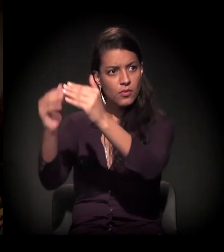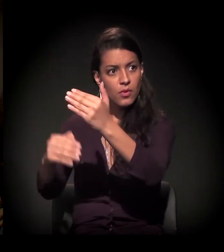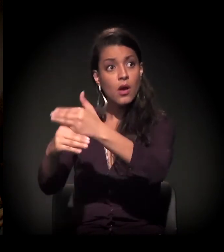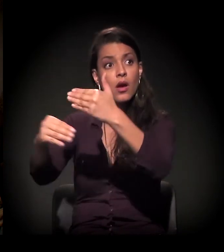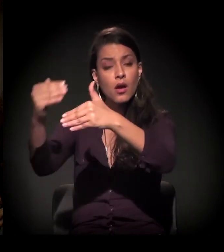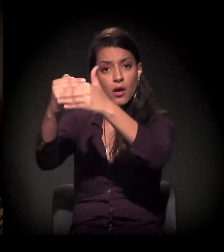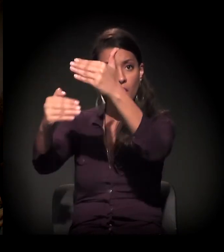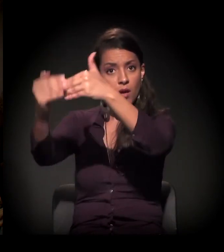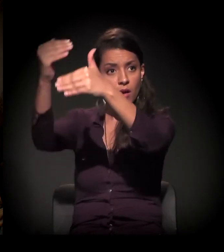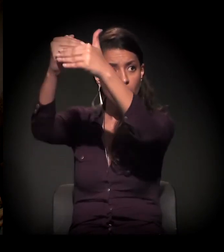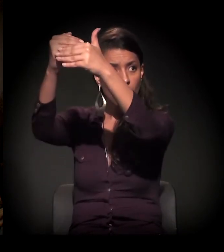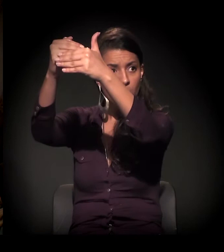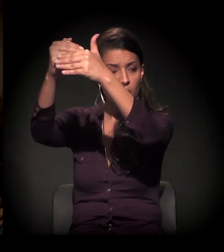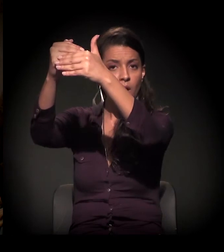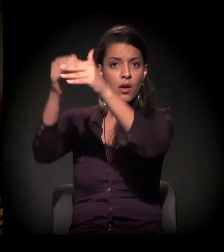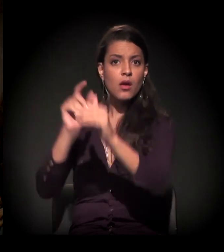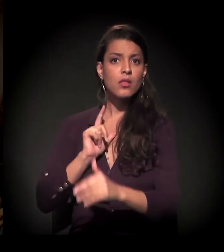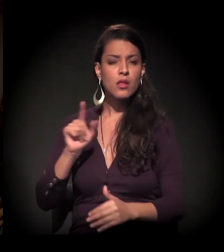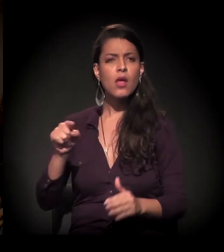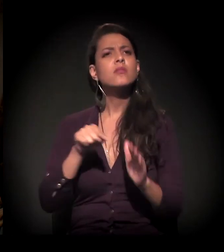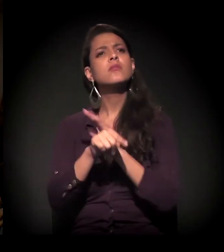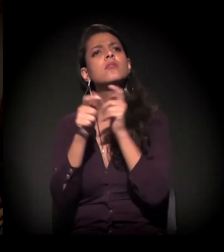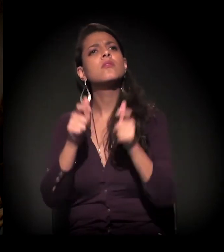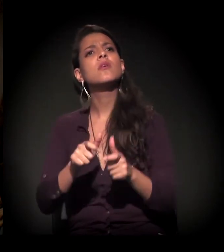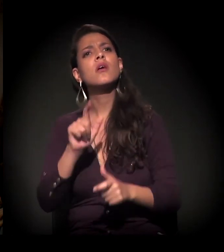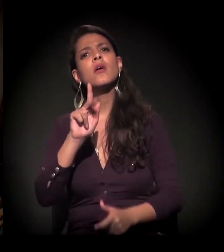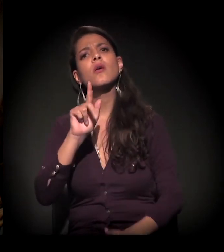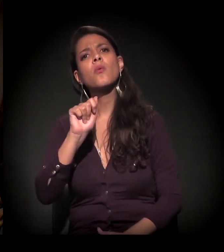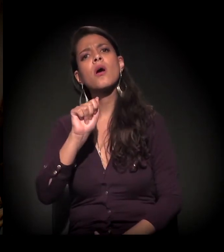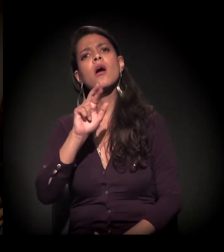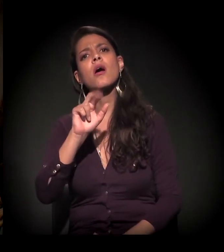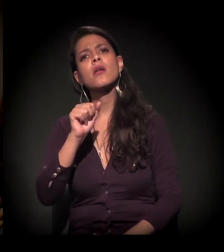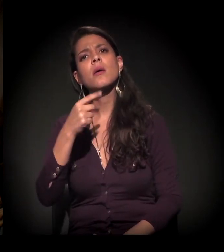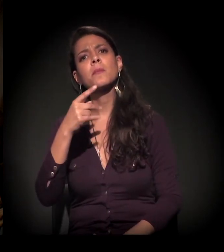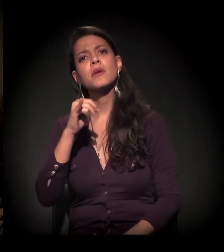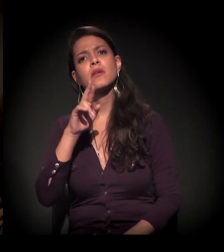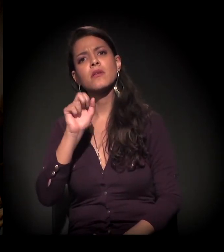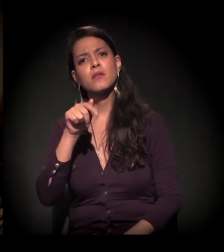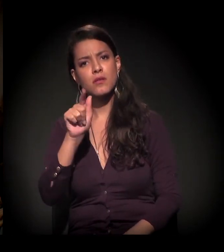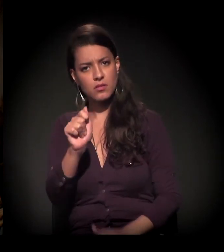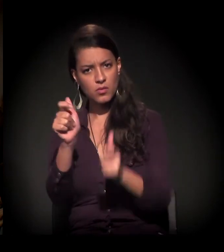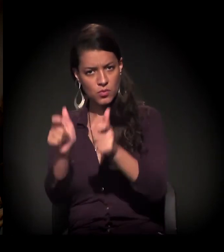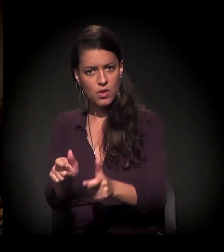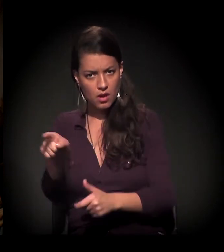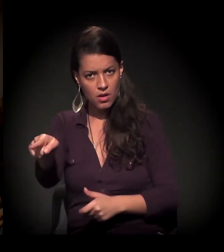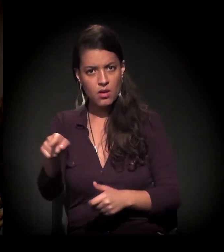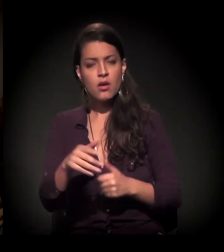Qual região da Zona Sul? Perto da Guarapiranga. Bem mais para baixo.